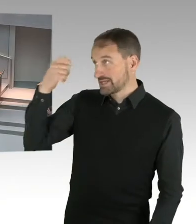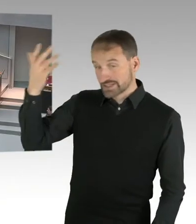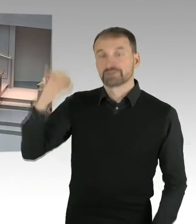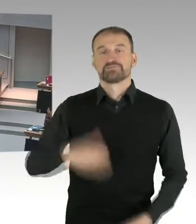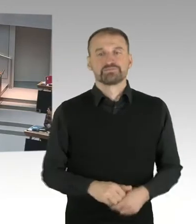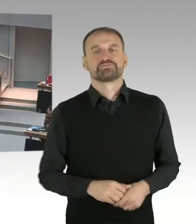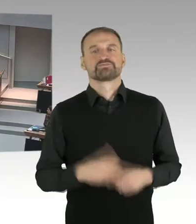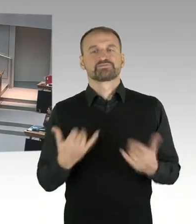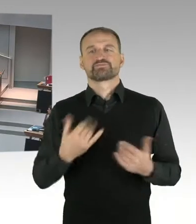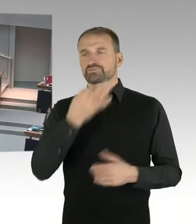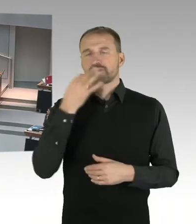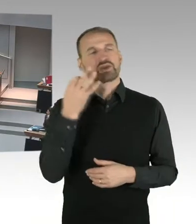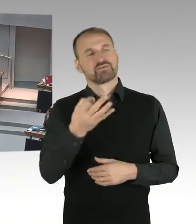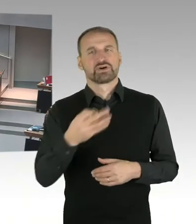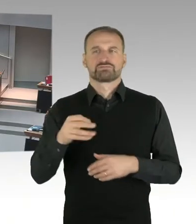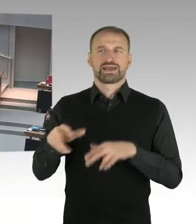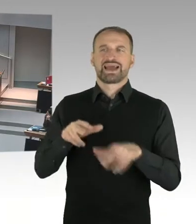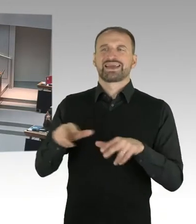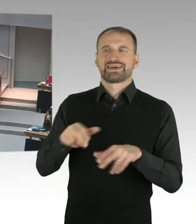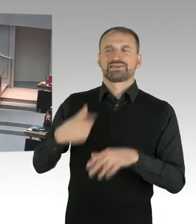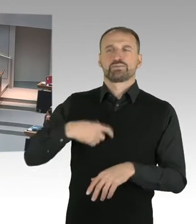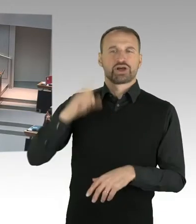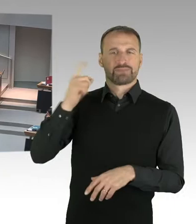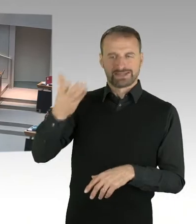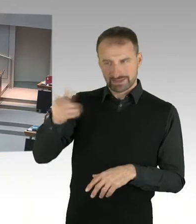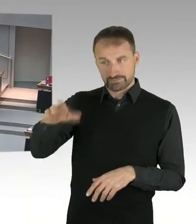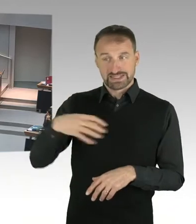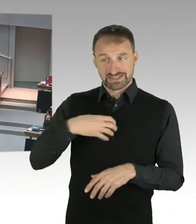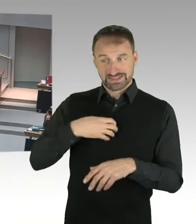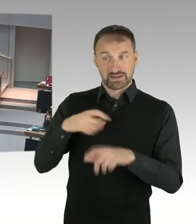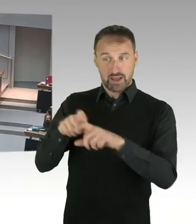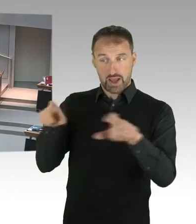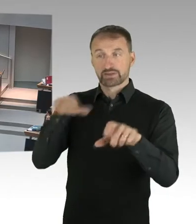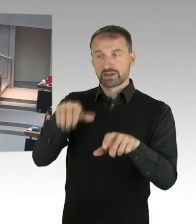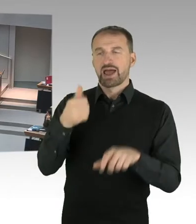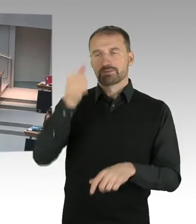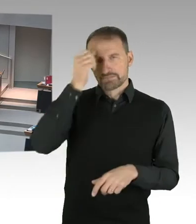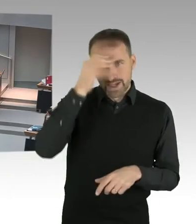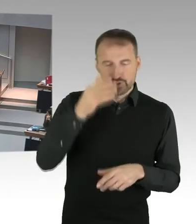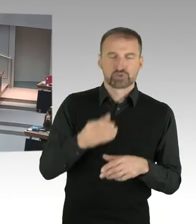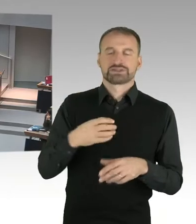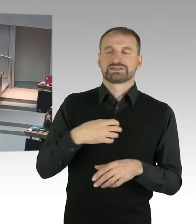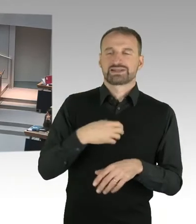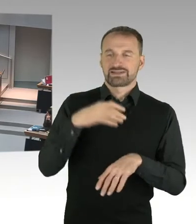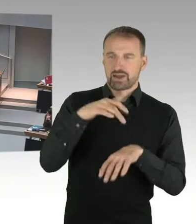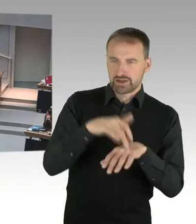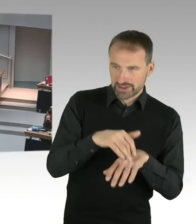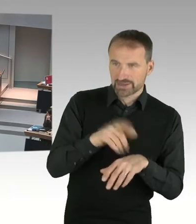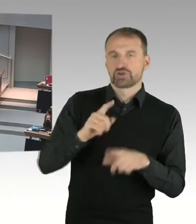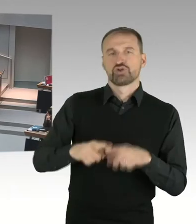öffentlich widersprechen. Der Justizsenator kommentiert unzutreffend das Urteil des Landesarbeitsgerichtes und verpasst anschließend, der von der Bildungsverwaltung